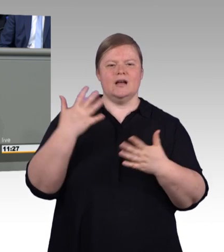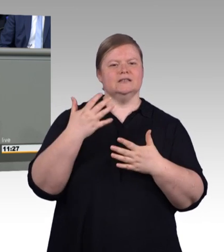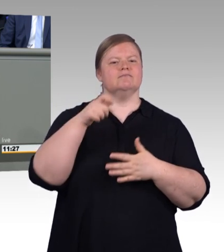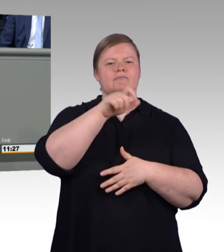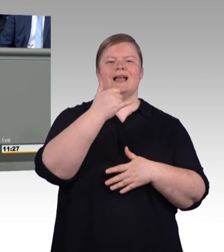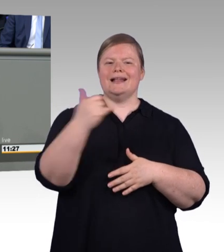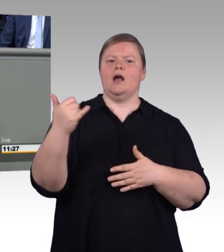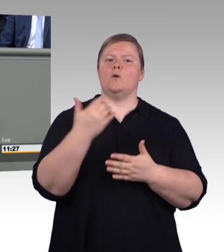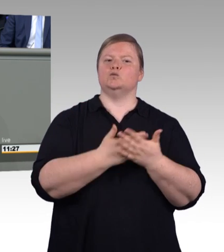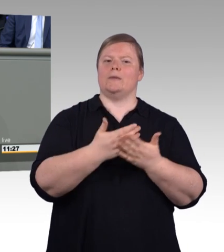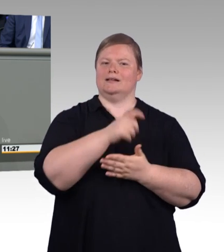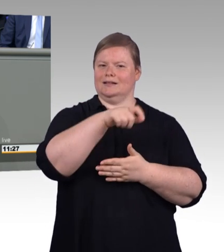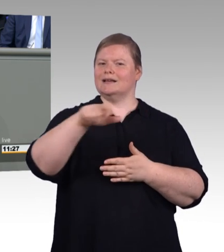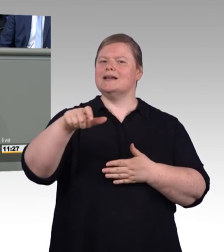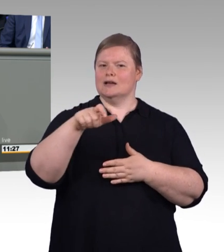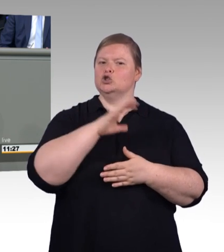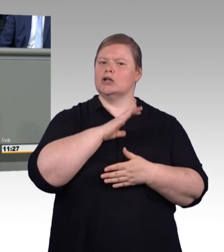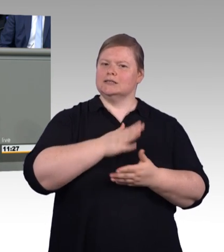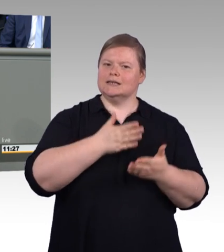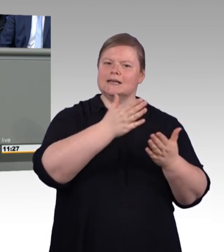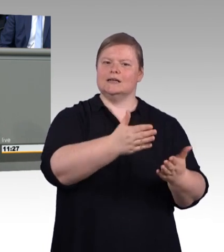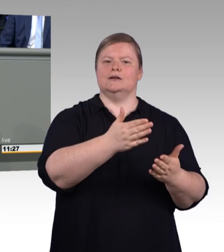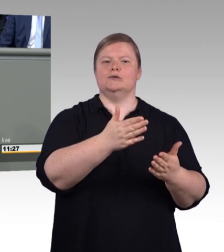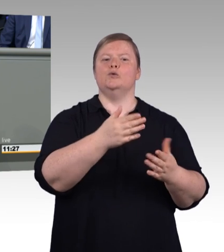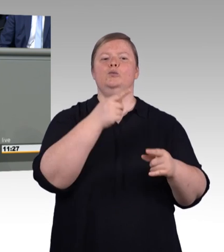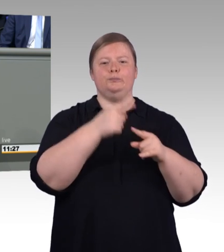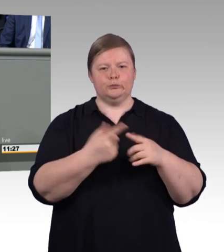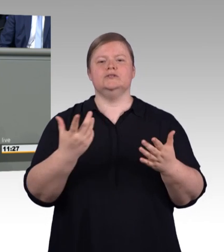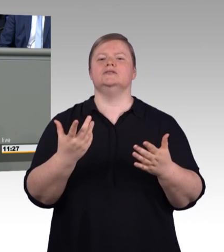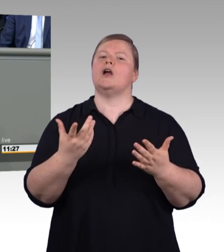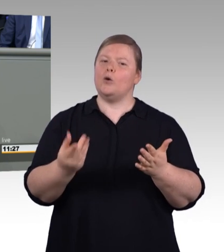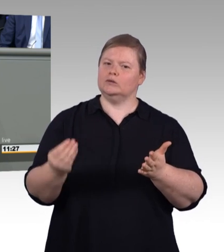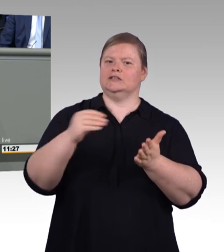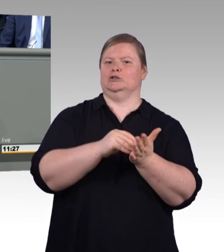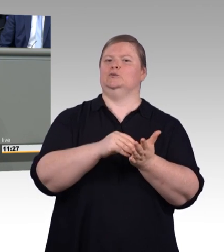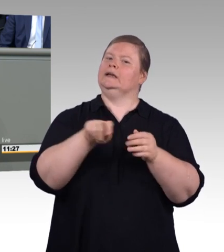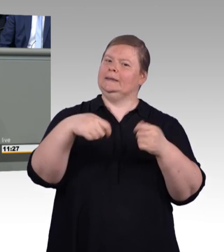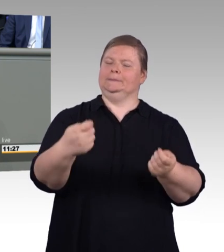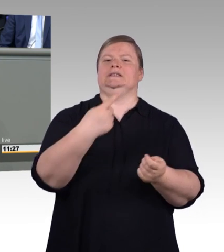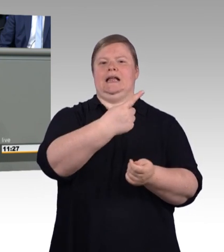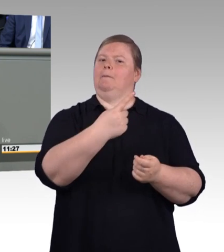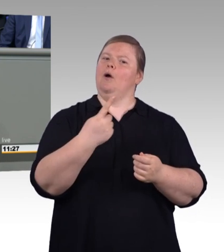auf ein erfolgreiches Arbeitsleben. (Beifall)